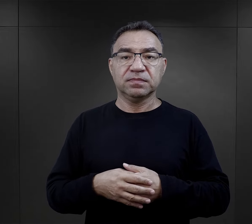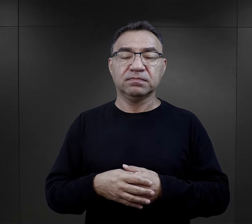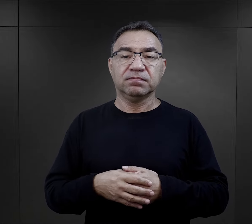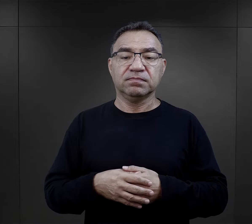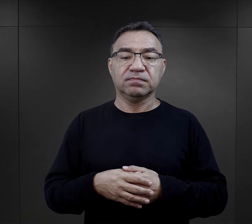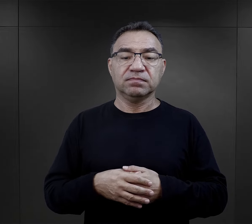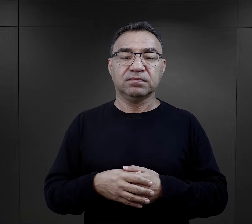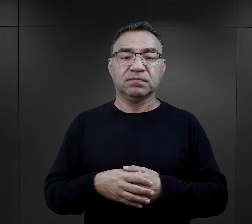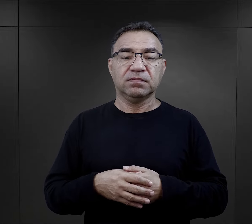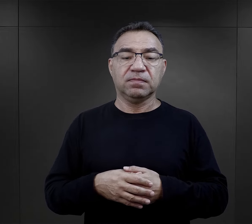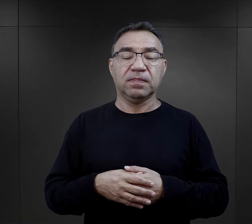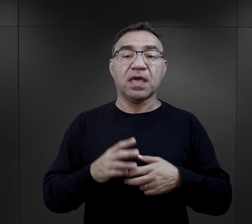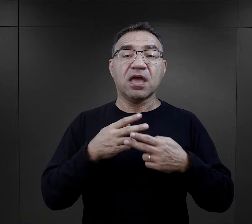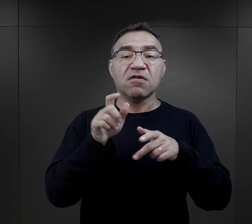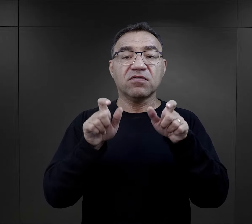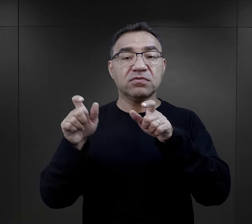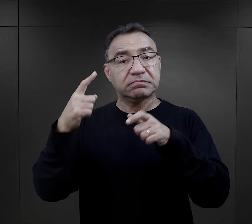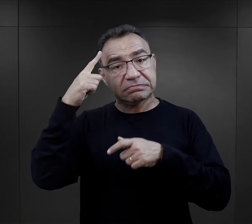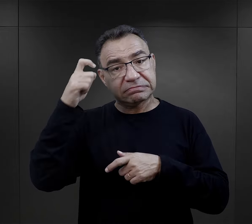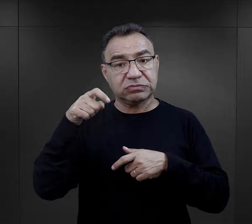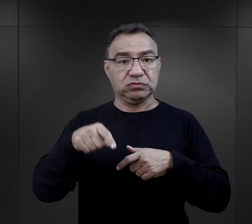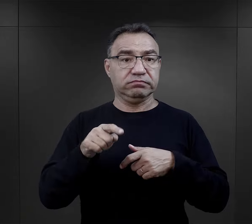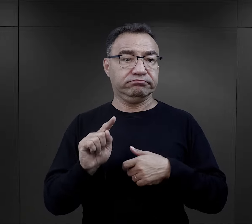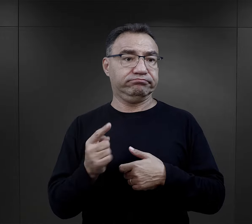Jak więźniowie zapamiętali swoje pierwsze zetknięcie z obozem?